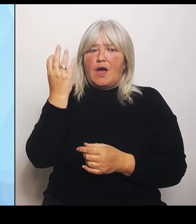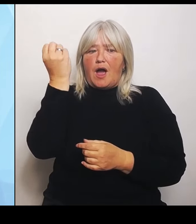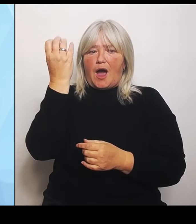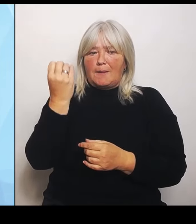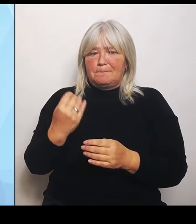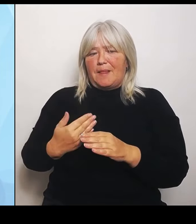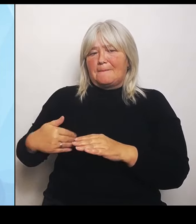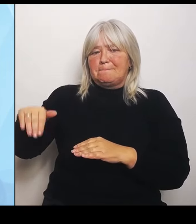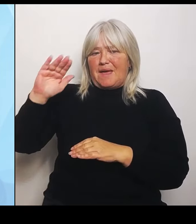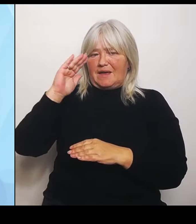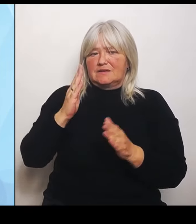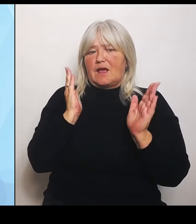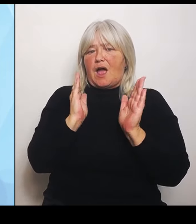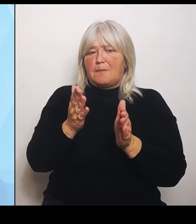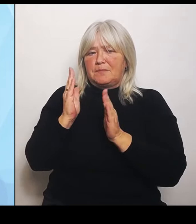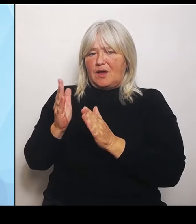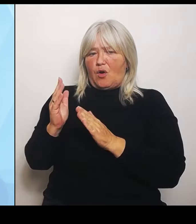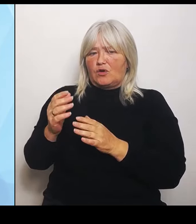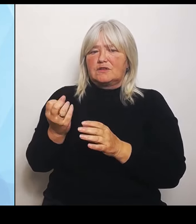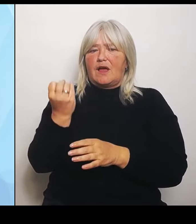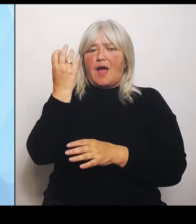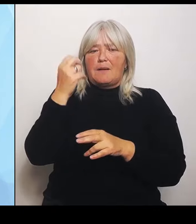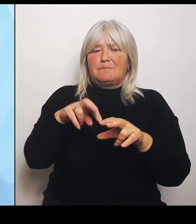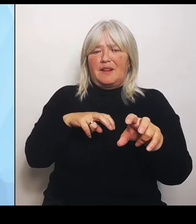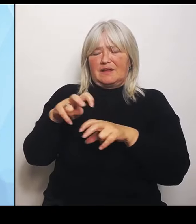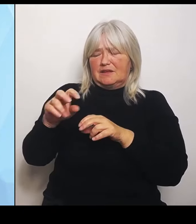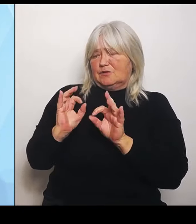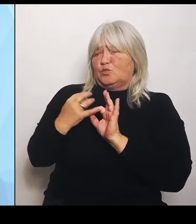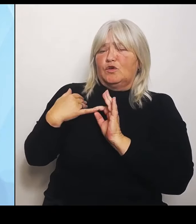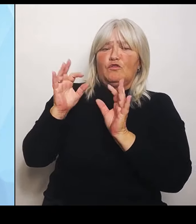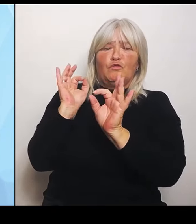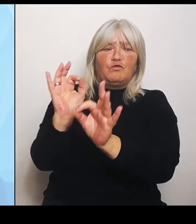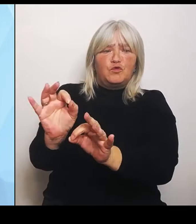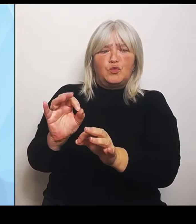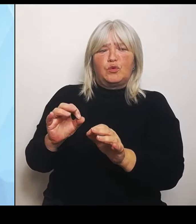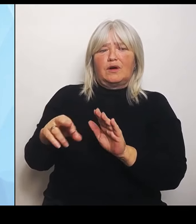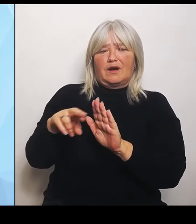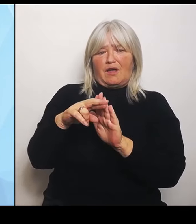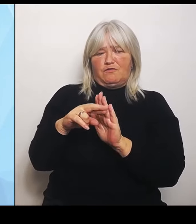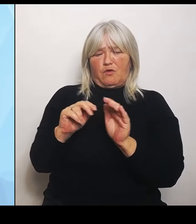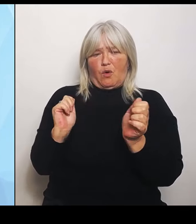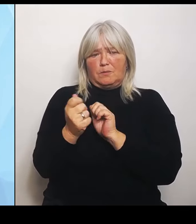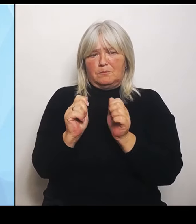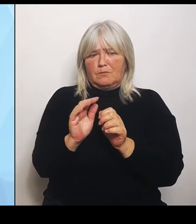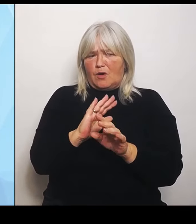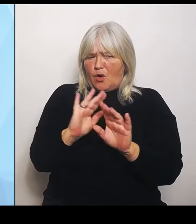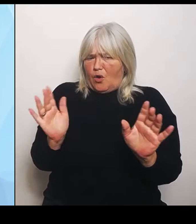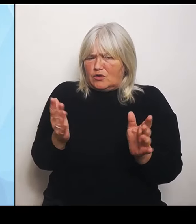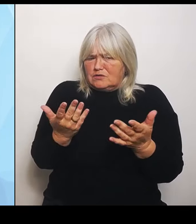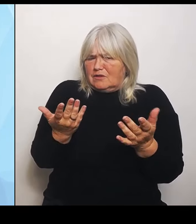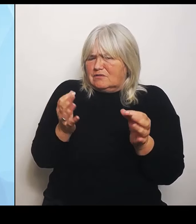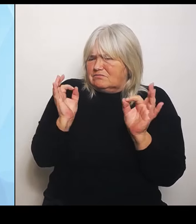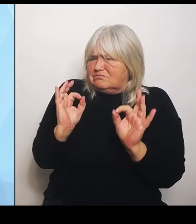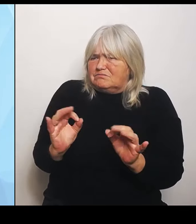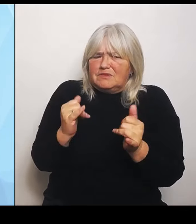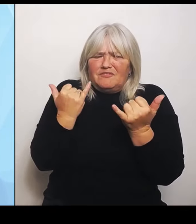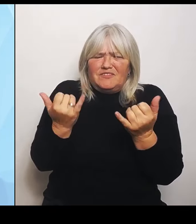ohne im Grunde genommen zu wissen, wie sich das konkret auswirkt für die Krankenhäuser in den jeweiligen Reformen. Der Bundesminister